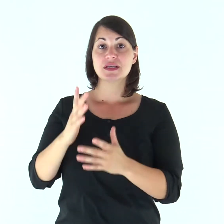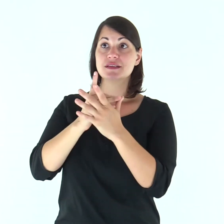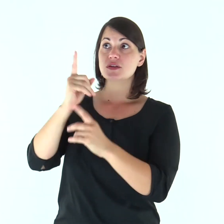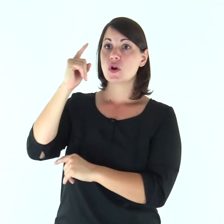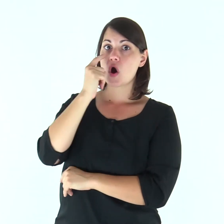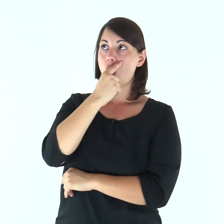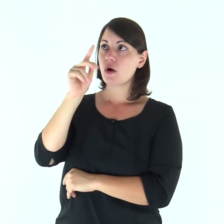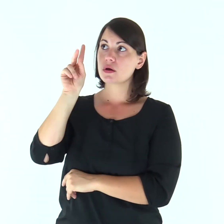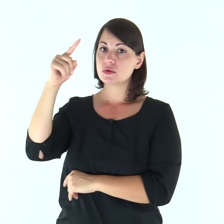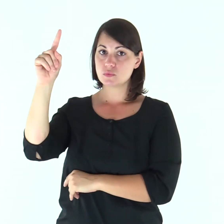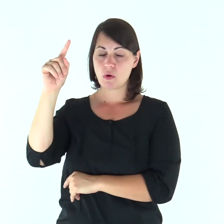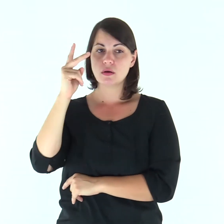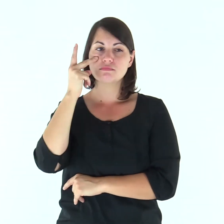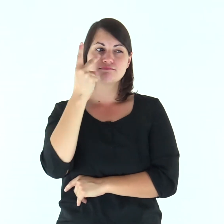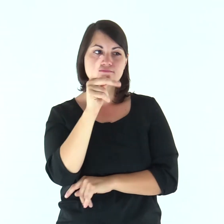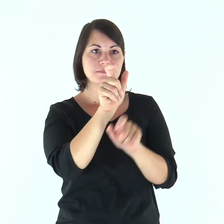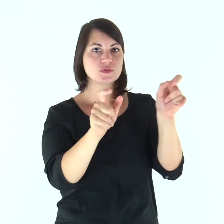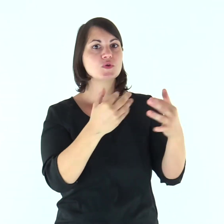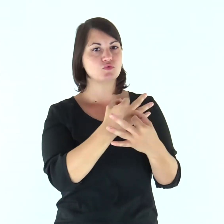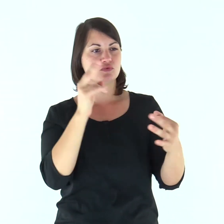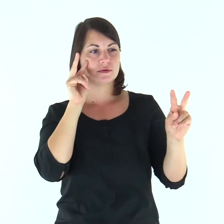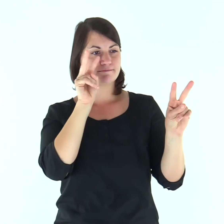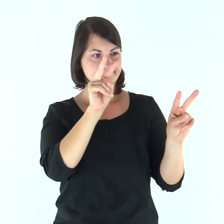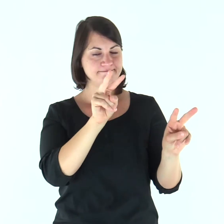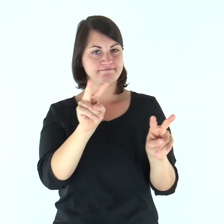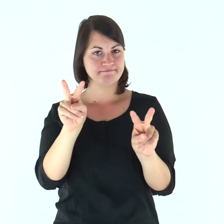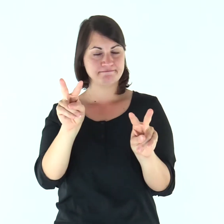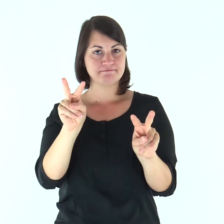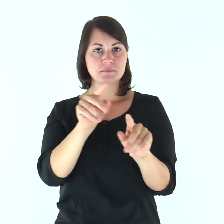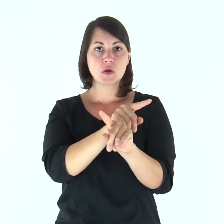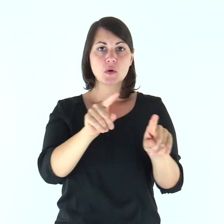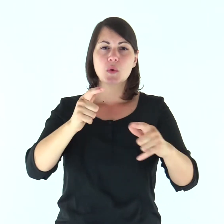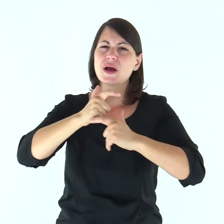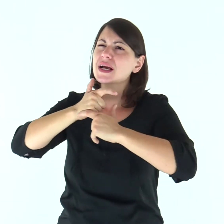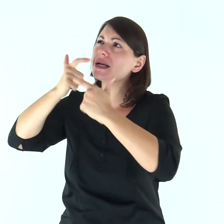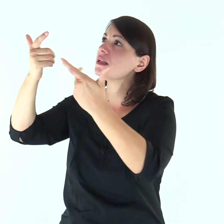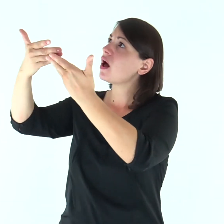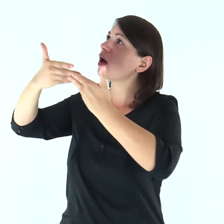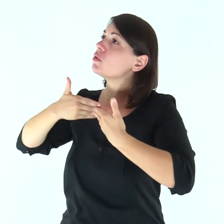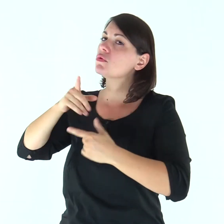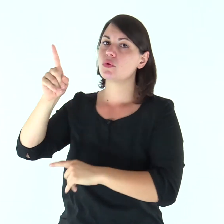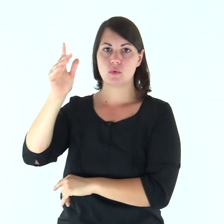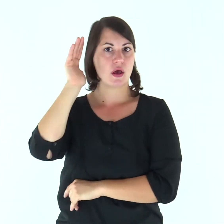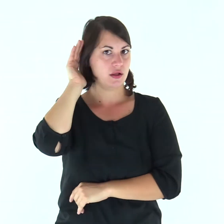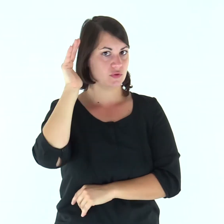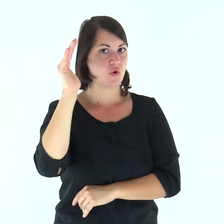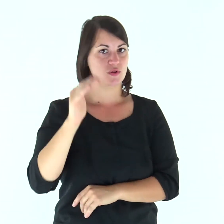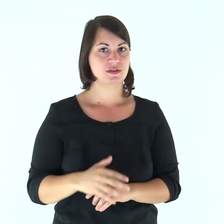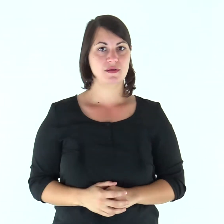Gli occhi del Signore sui giusti, i suoi orecchi al loro grido di aiuto.